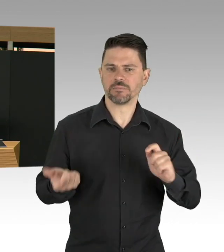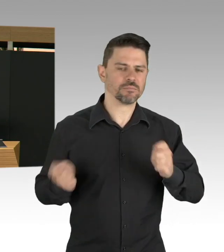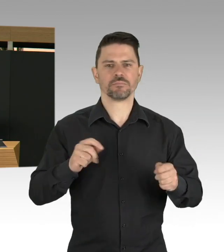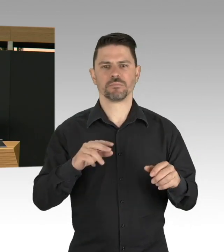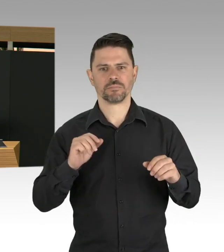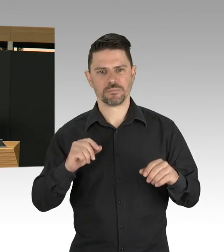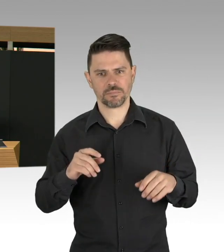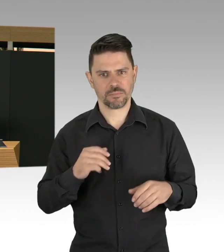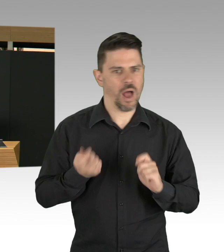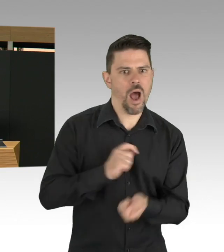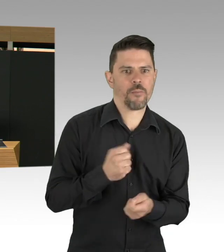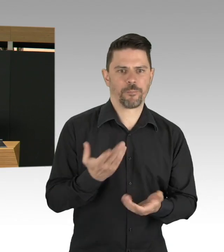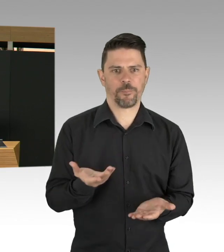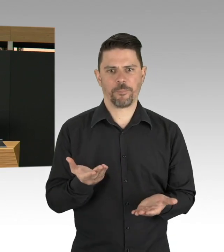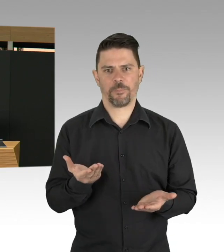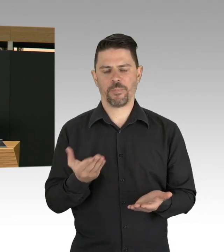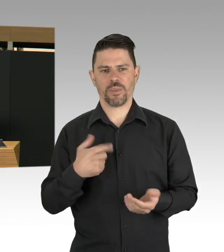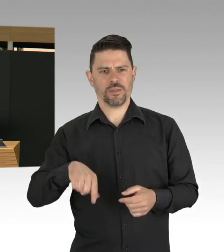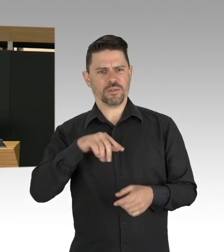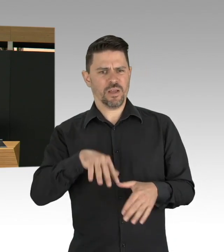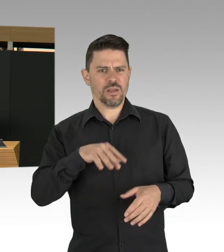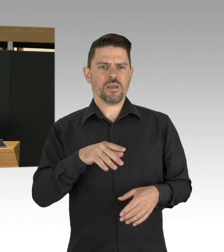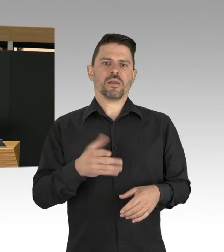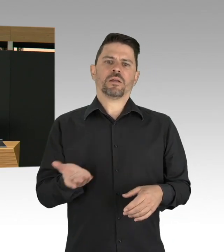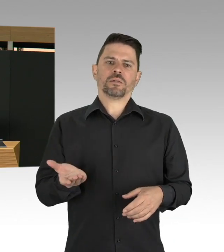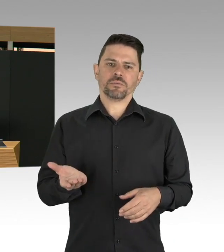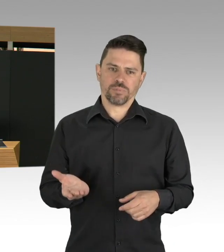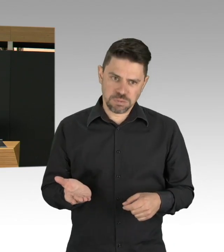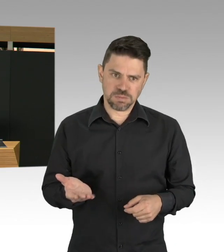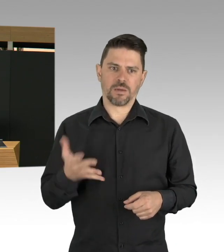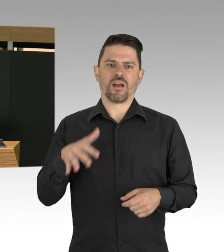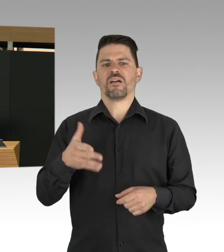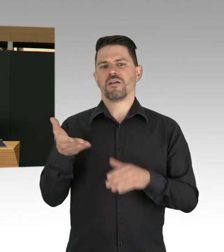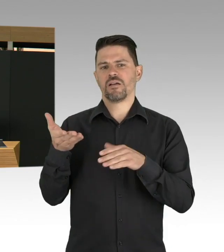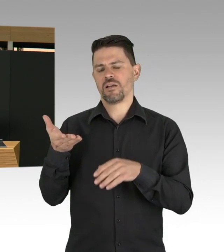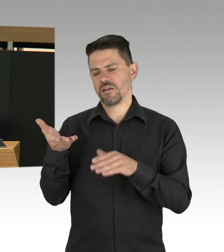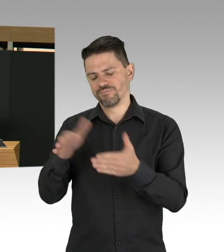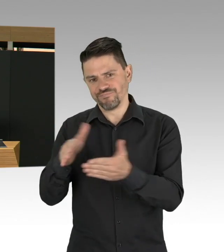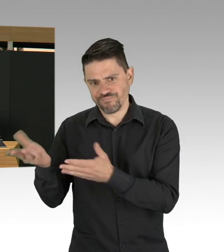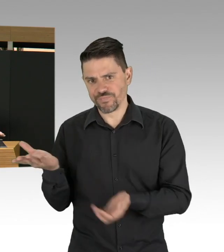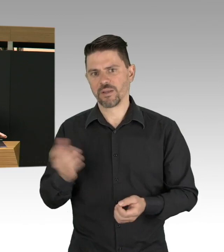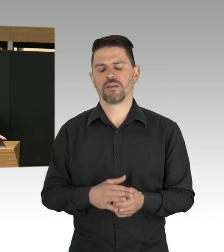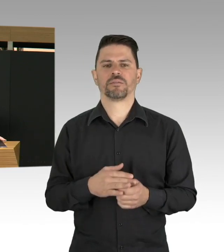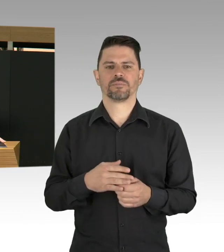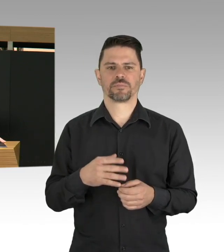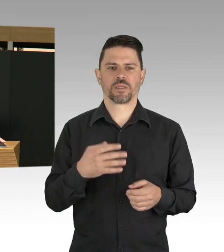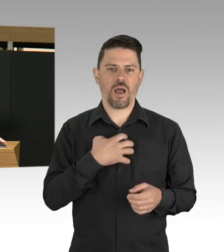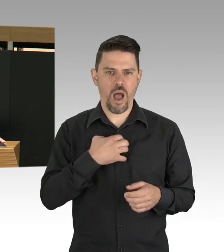aber auch unser Miteinander, gerade in dieser Pandemie, in diesen Zeiten, ist sehr gefordert. Die globale und lokale Wirtschaft wird herausgefordert,